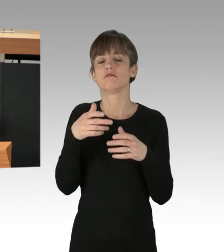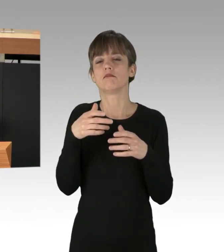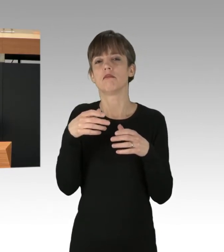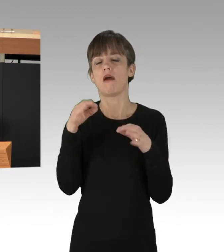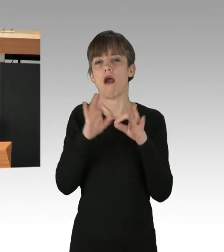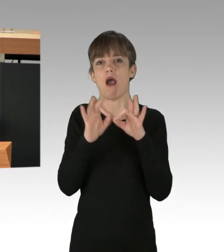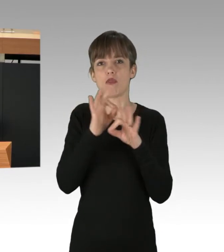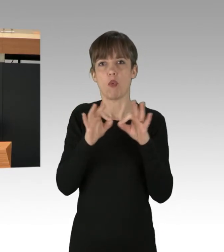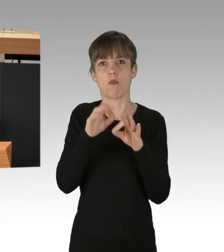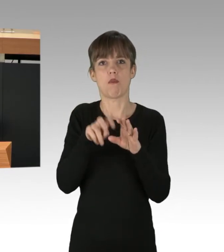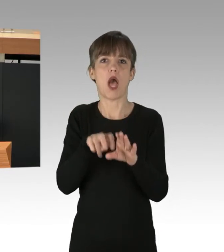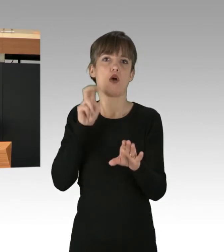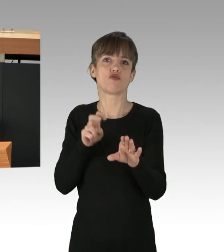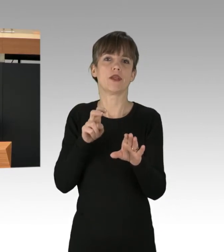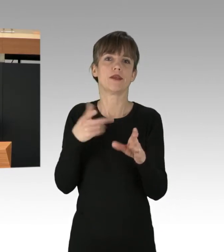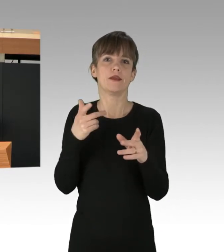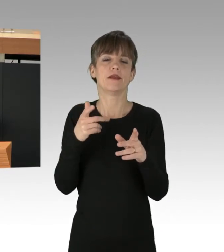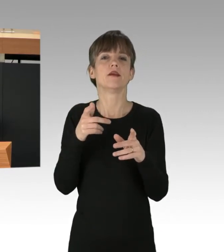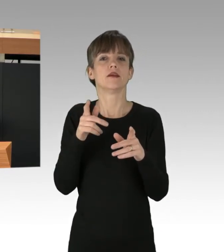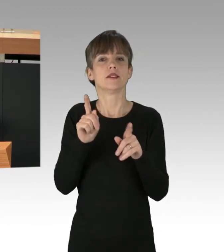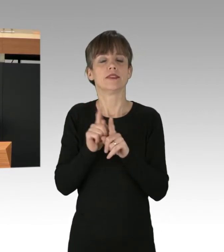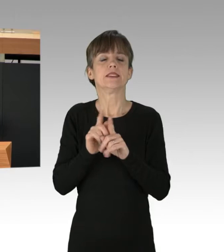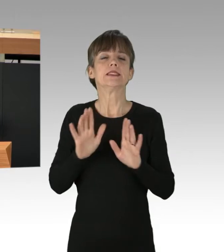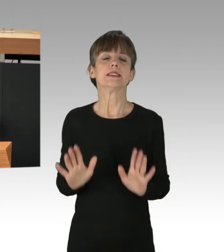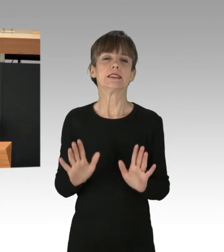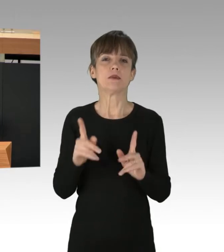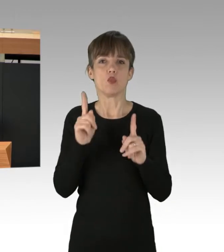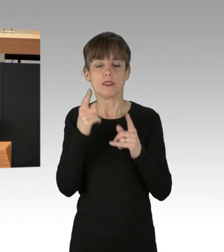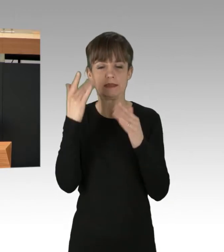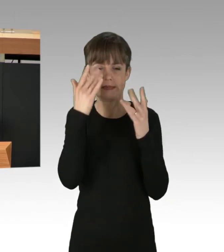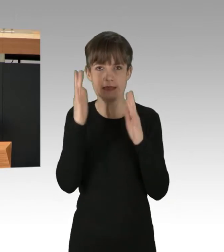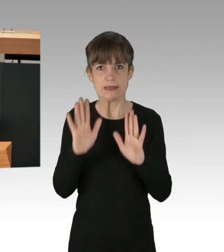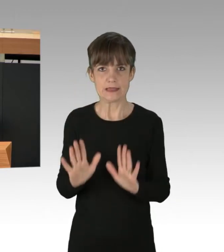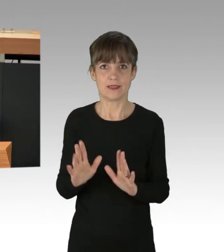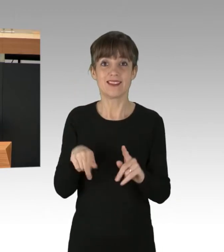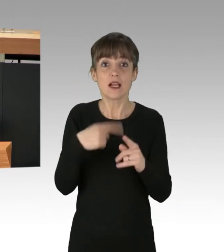Fortschrittlicher Protest lohnt sich und hat diese Welt schon oft verbessert. Auch die FeministInnen,